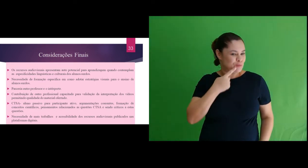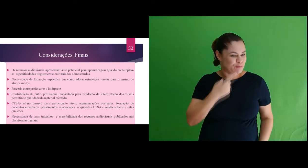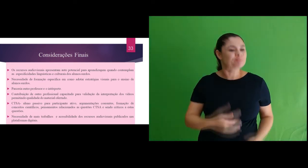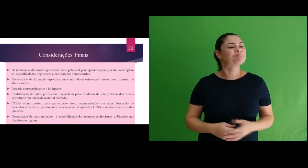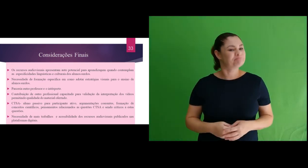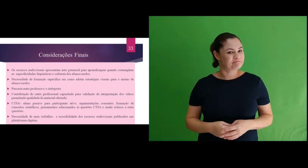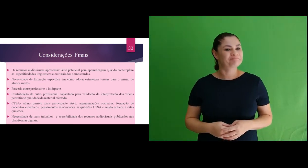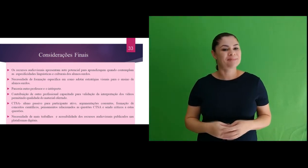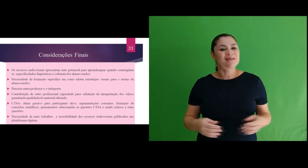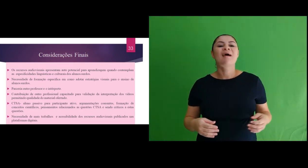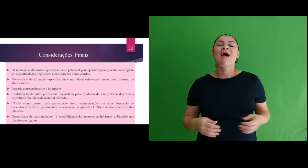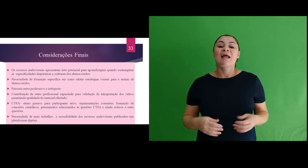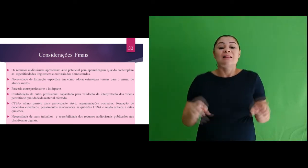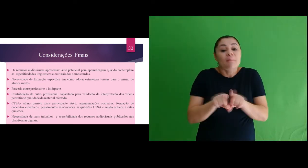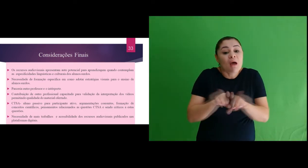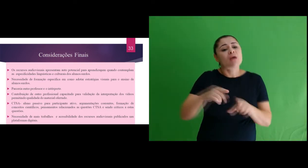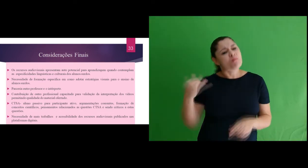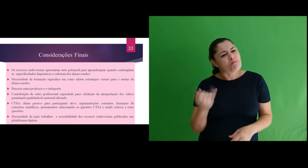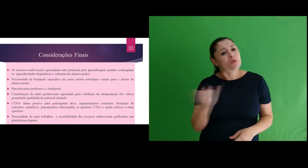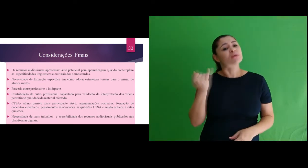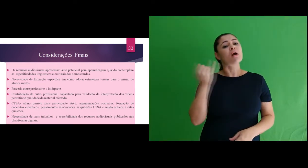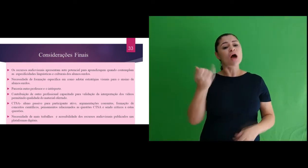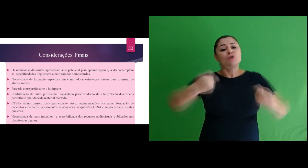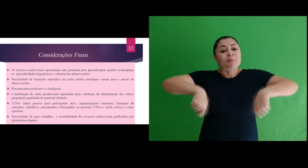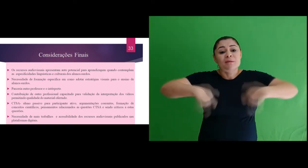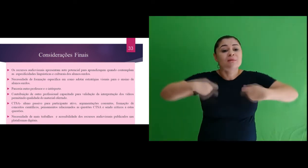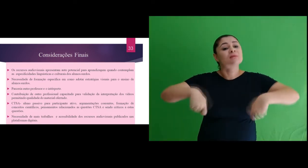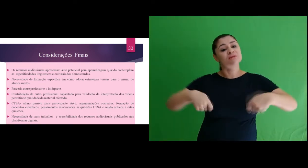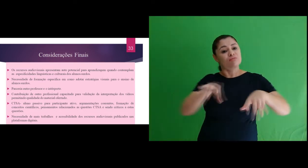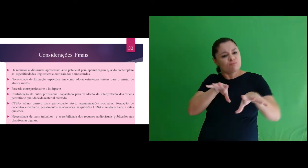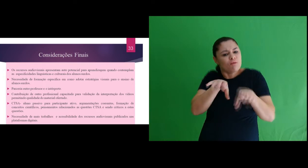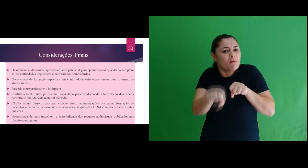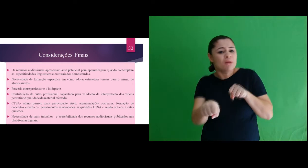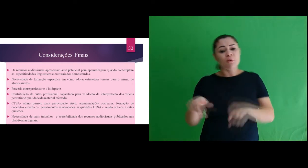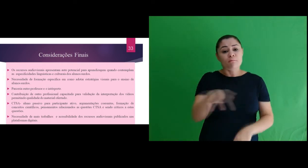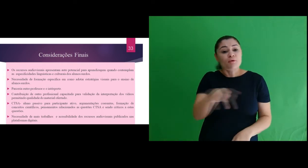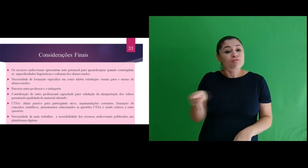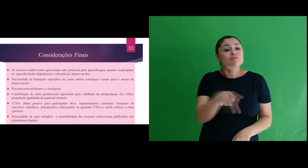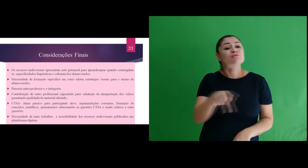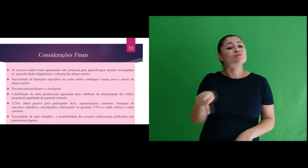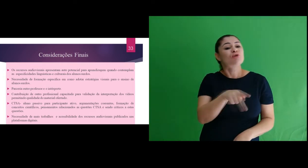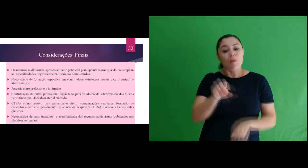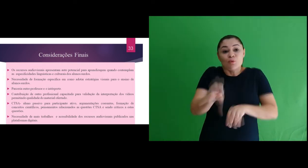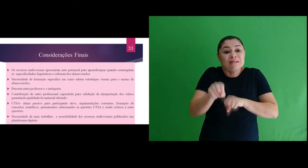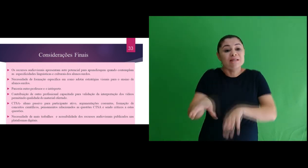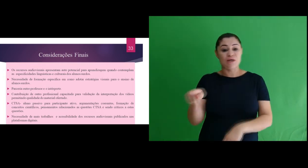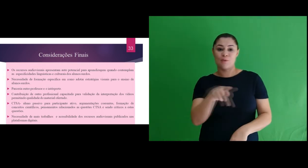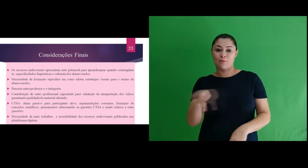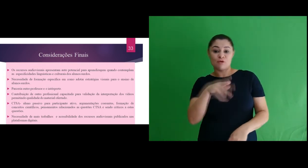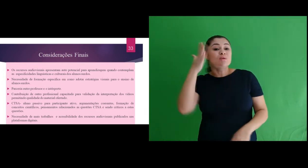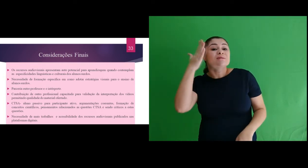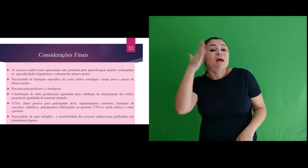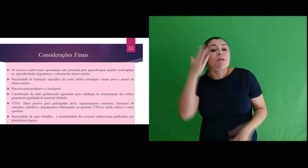alunos. Observamos a necessidade de formação e capacitação de professores com enfoque em